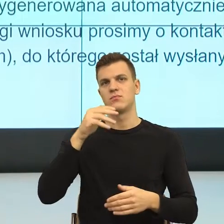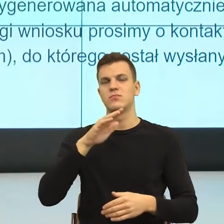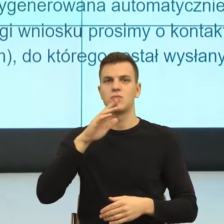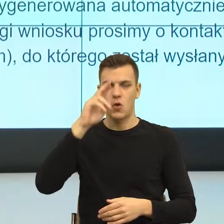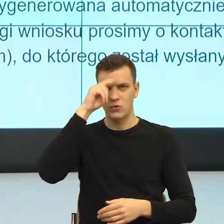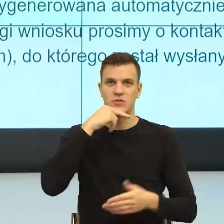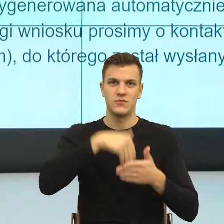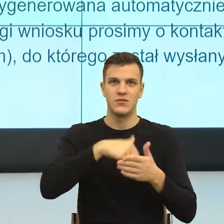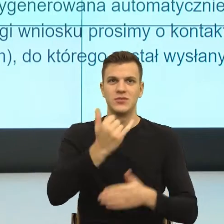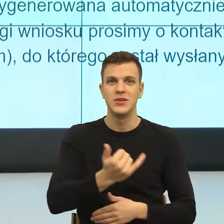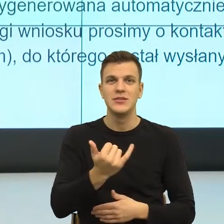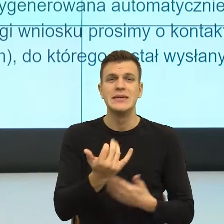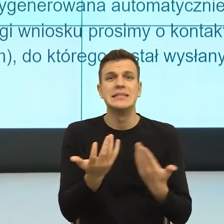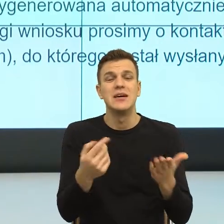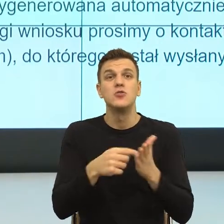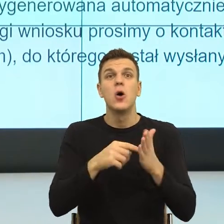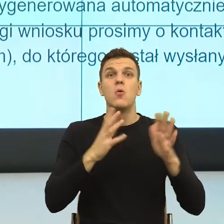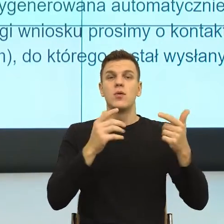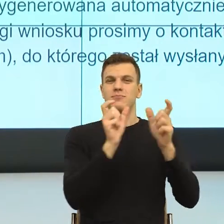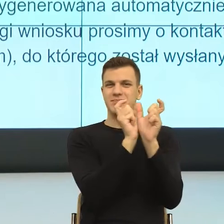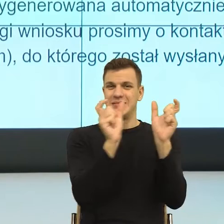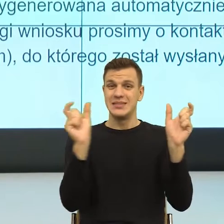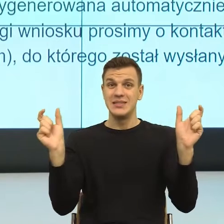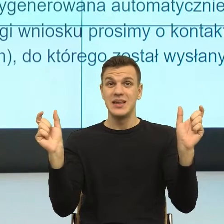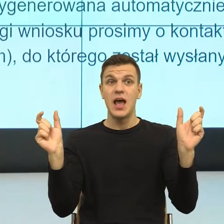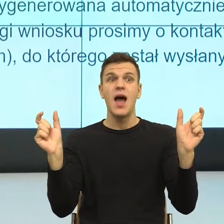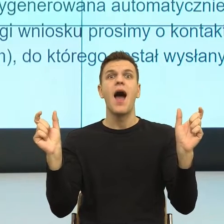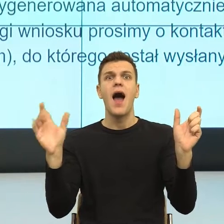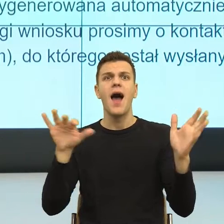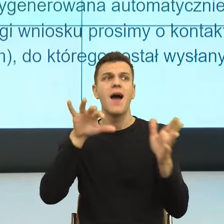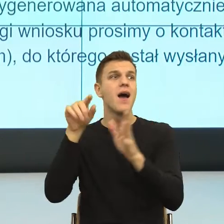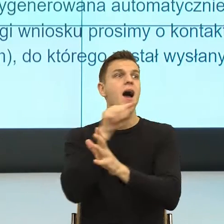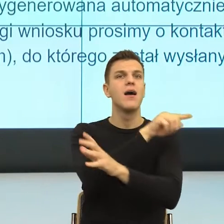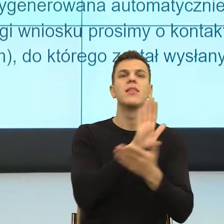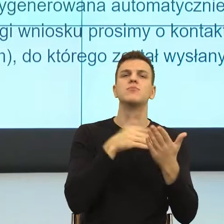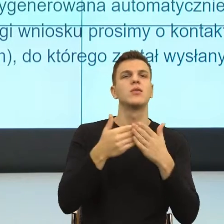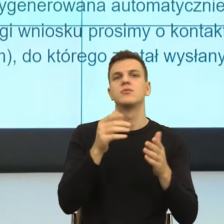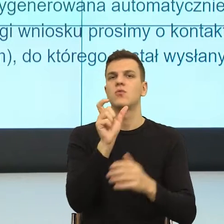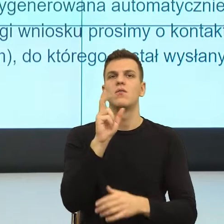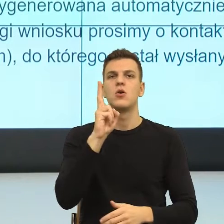swoje podobieństwo do konstrukcji używanych, podobnie jak słowo konkubina, nie konkubent, no przecież to brzmi